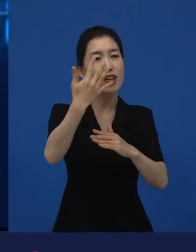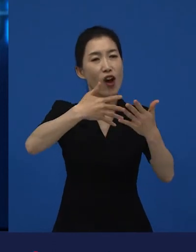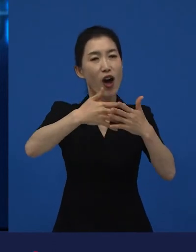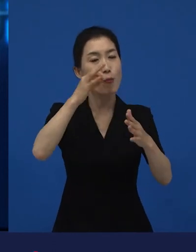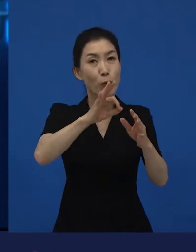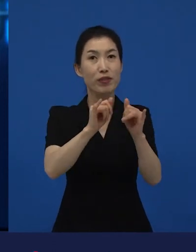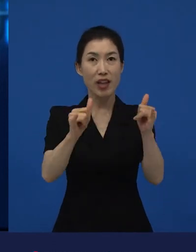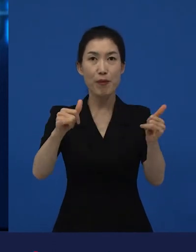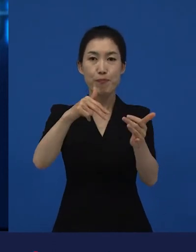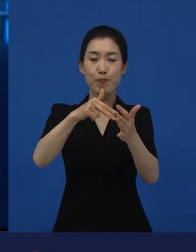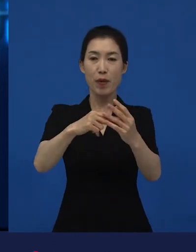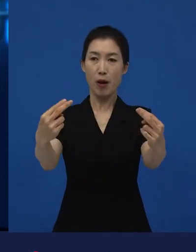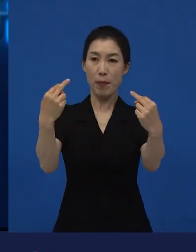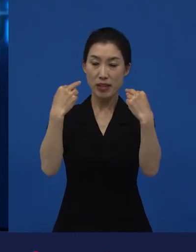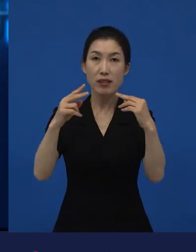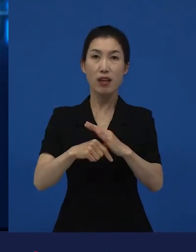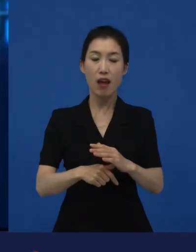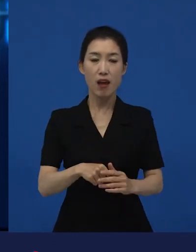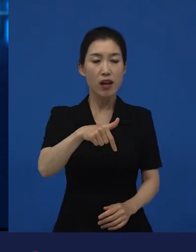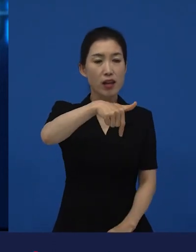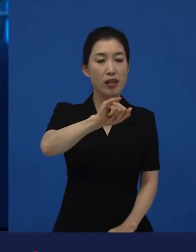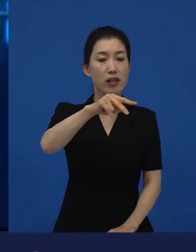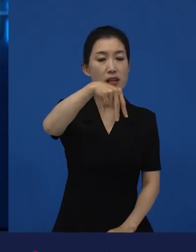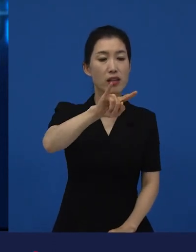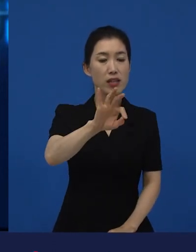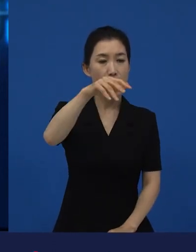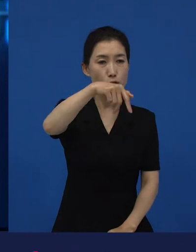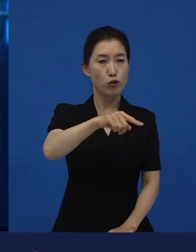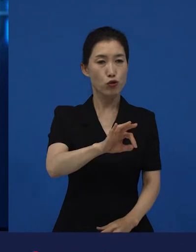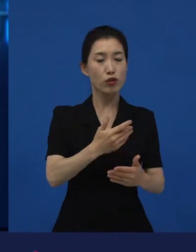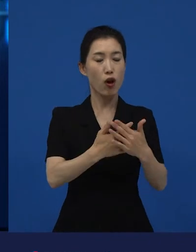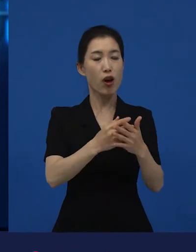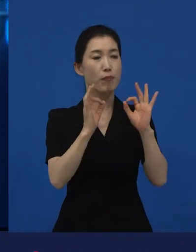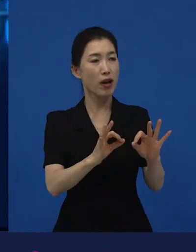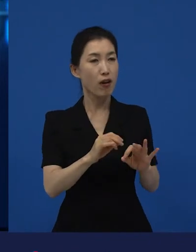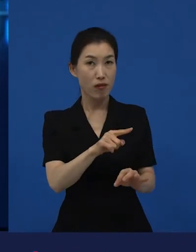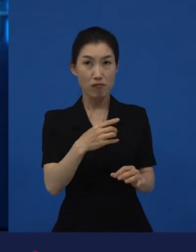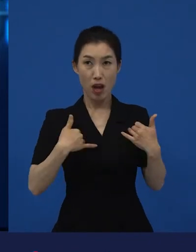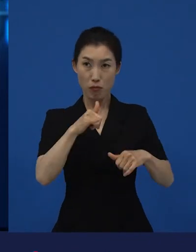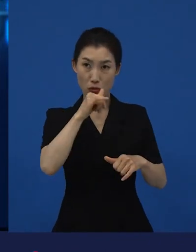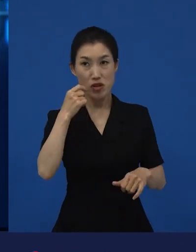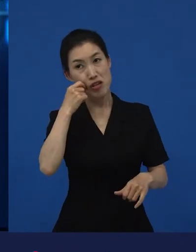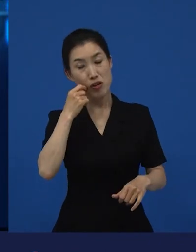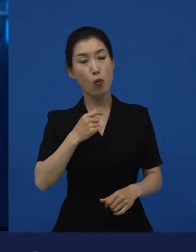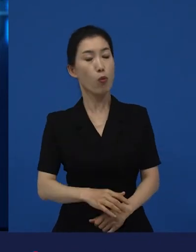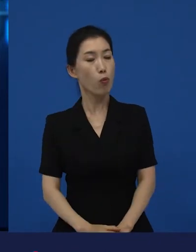그렇게 했을 때 이라는 영화가 재밌다고? 그게 무슨 얘긴데?